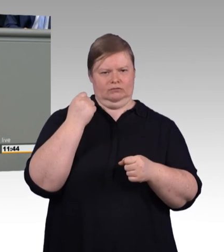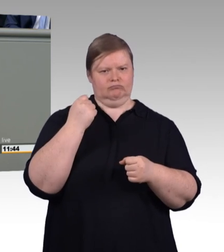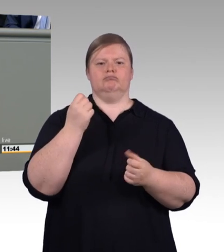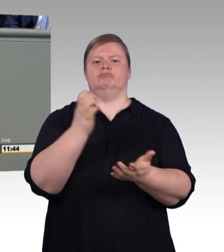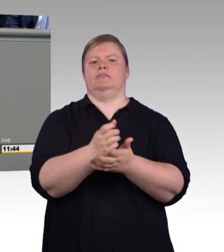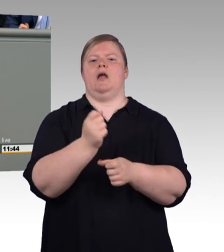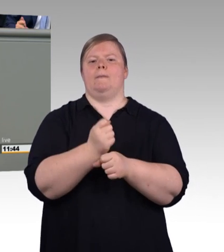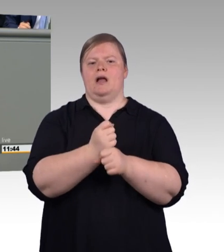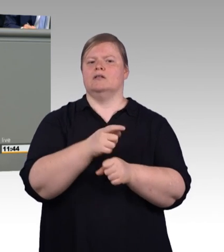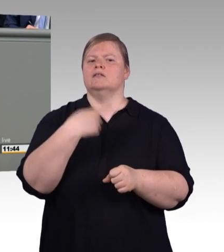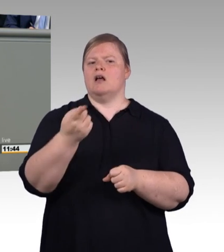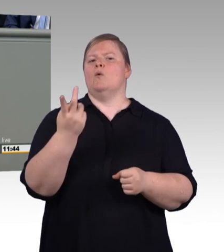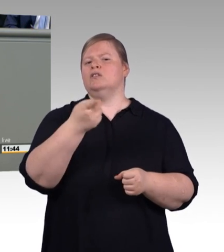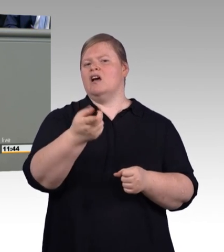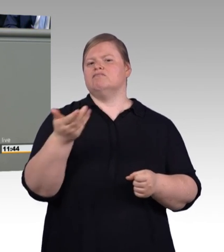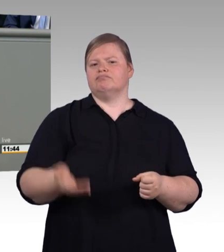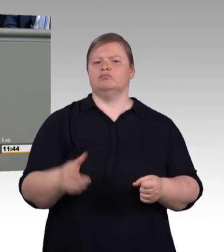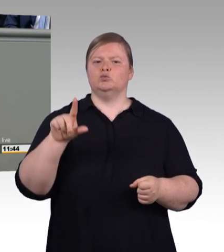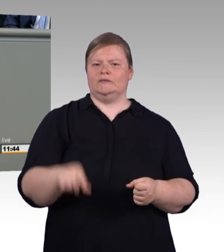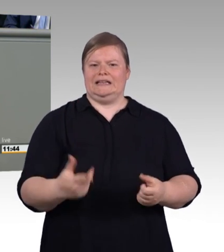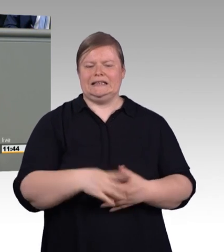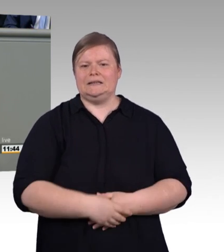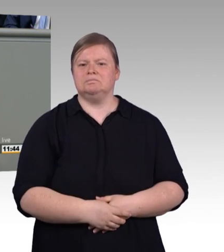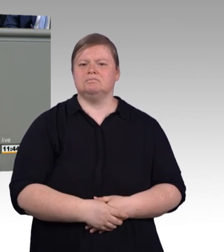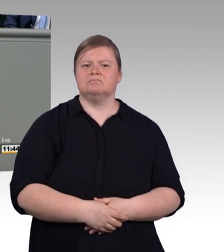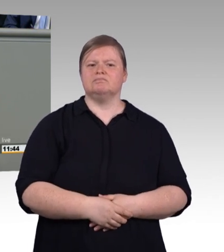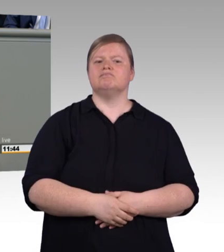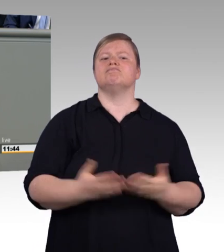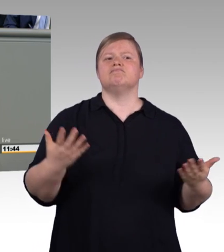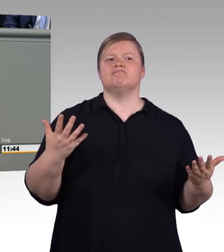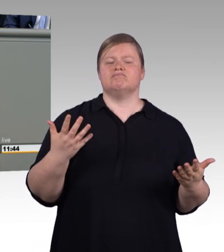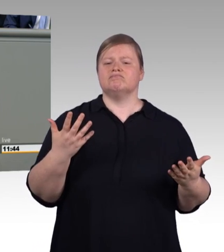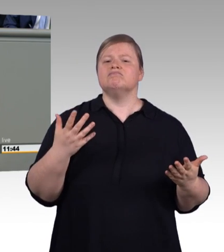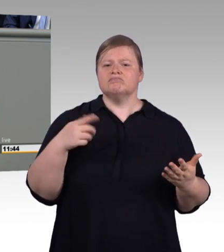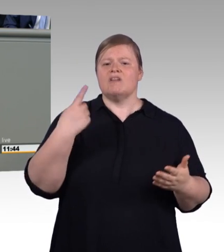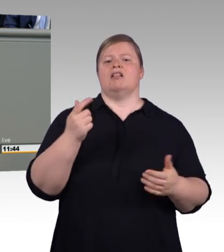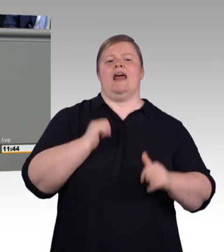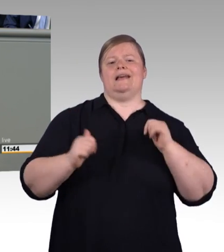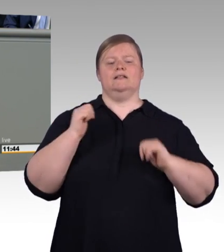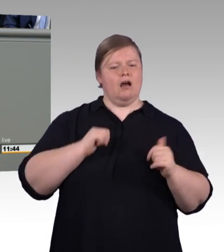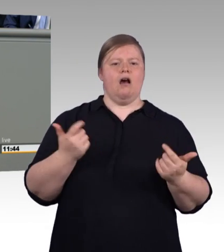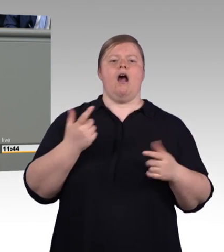qualitätsgesichert ausbilden oder sich ganz aus der Ausbildung ziehen. Wenn wir also über ein